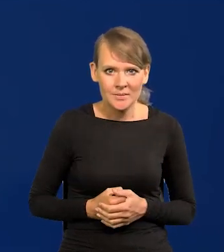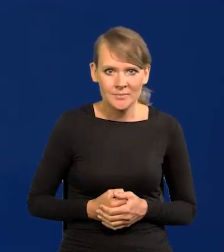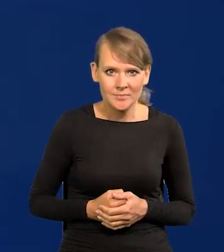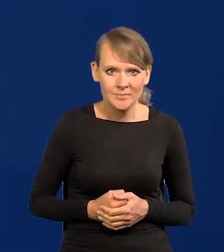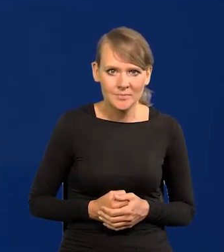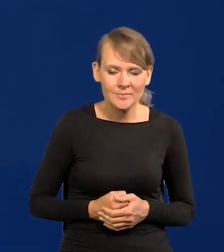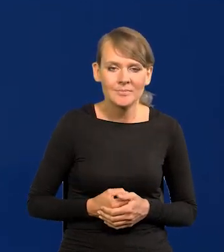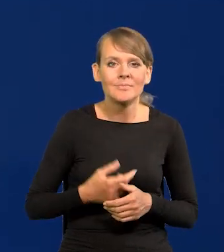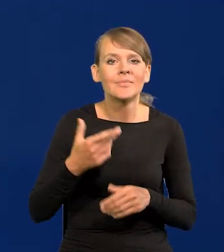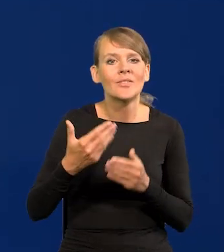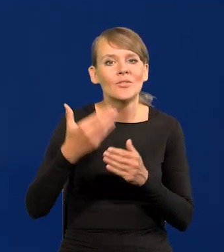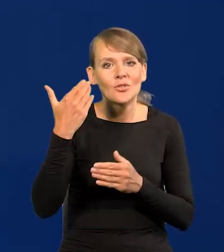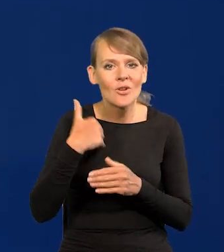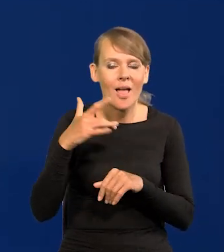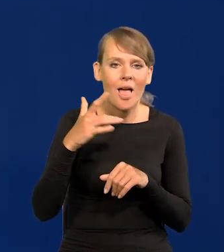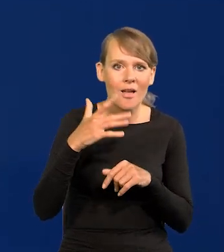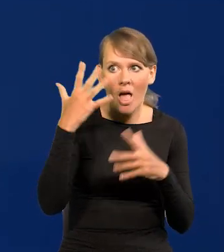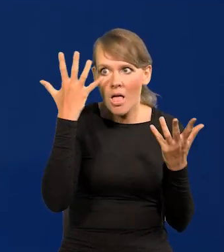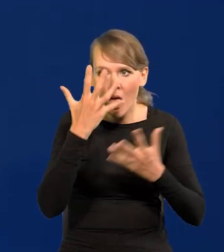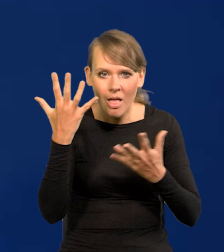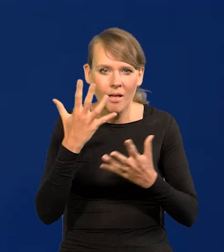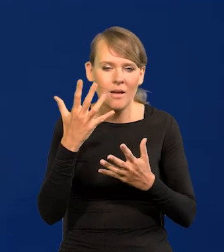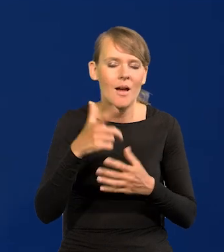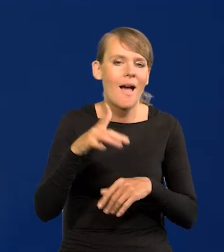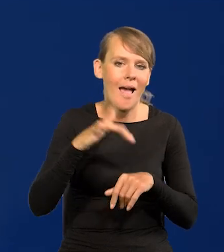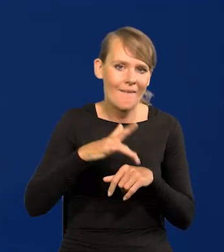Wygasają efekty wcześniejszych szoków. Oczywiście jak nastąpi nowy szok,